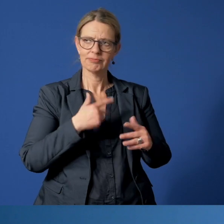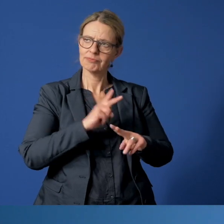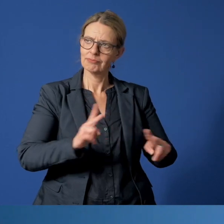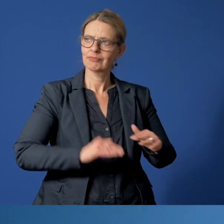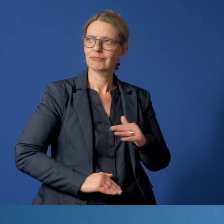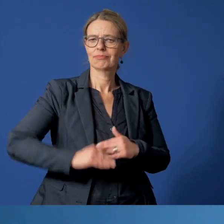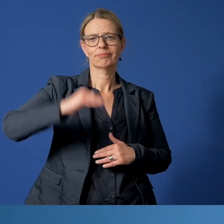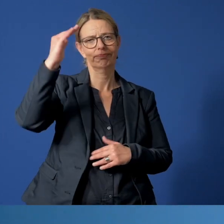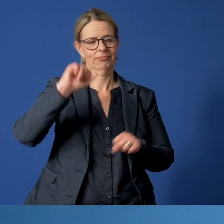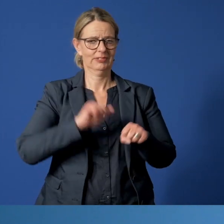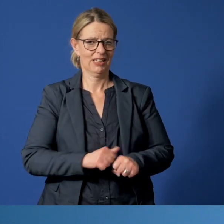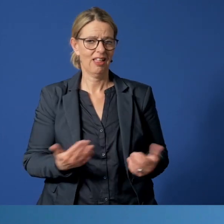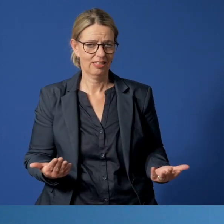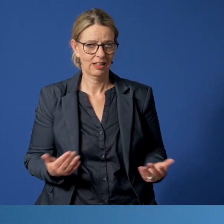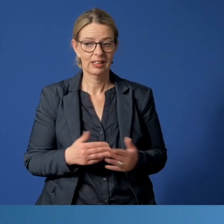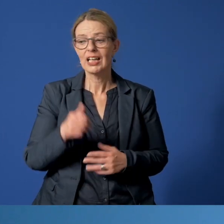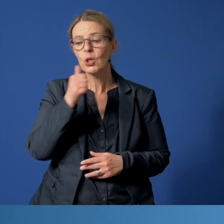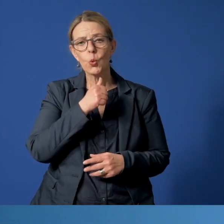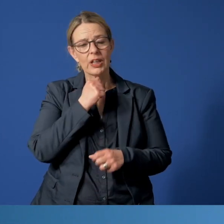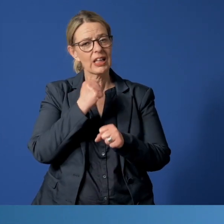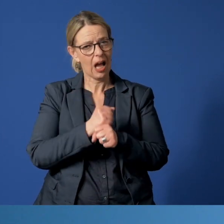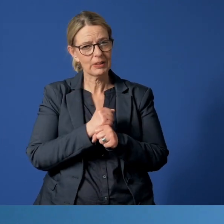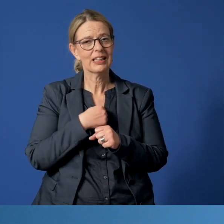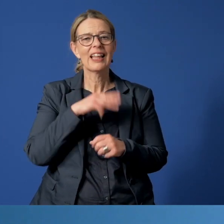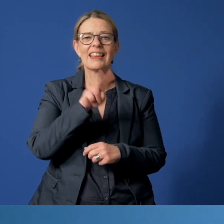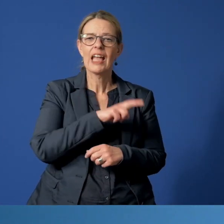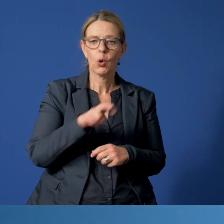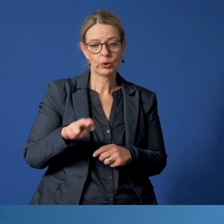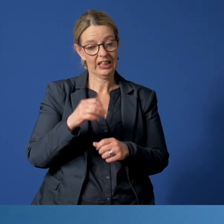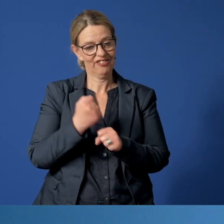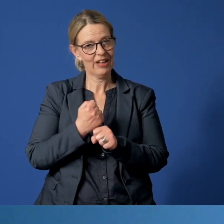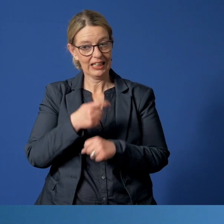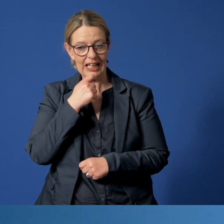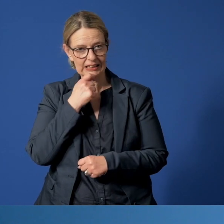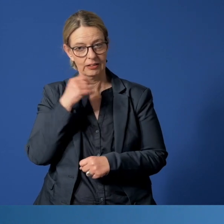Übrigens: Das Jugendamt und das Diakoniewerk Essen teilen sich den Dienst am Telefon.